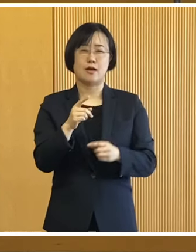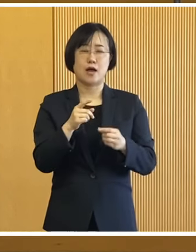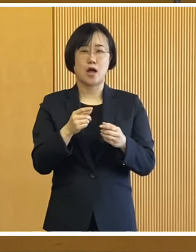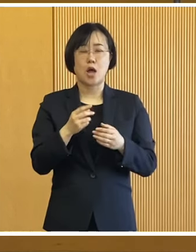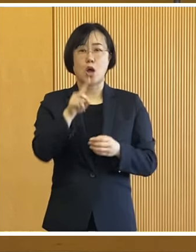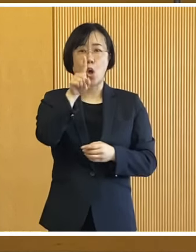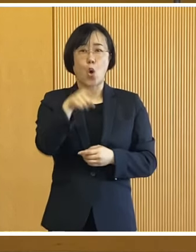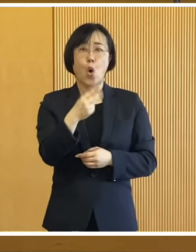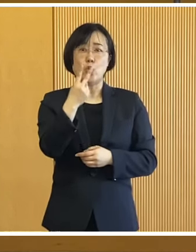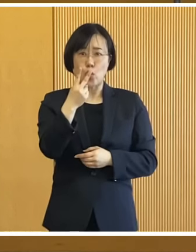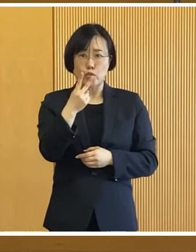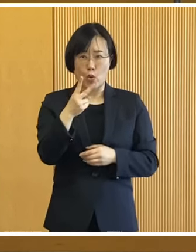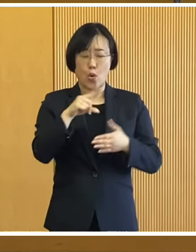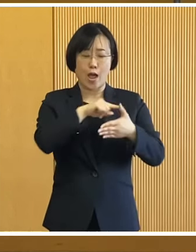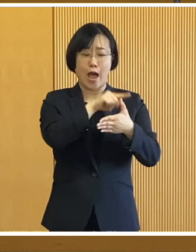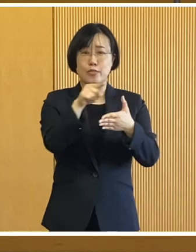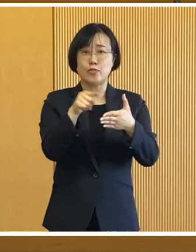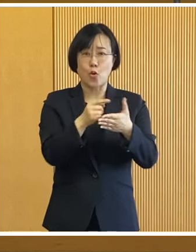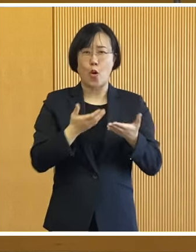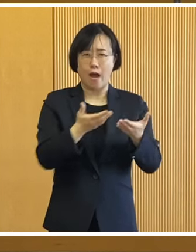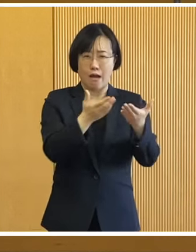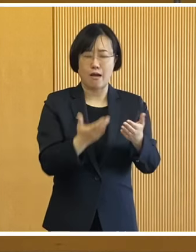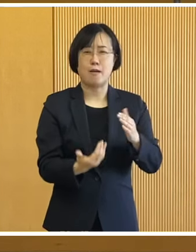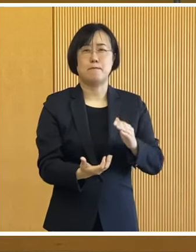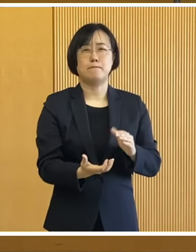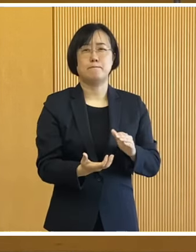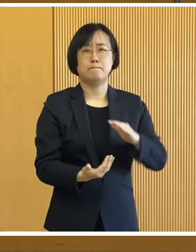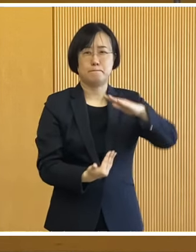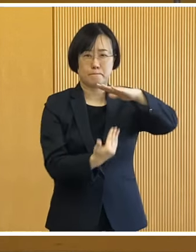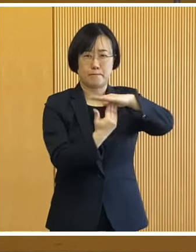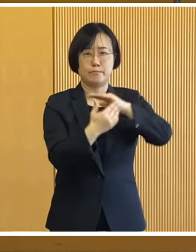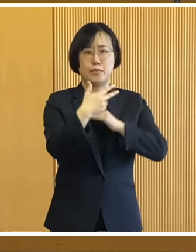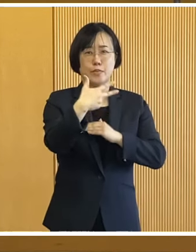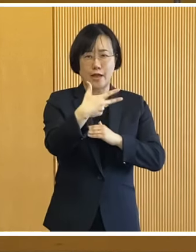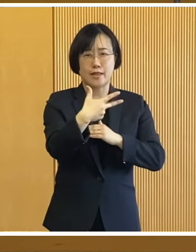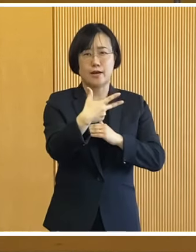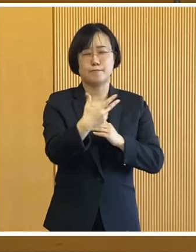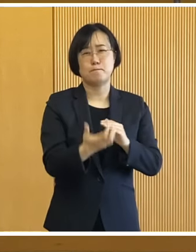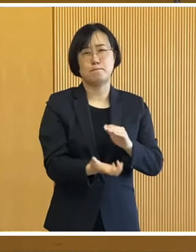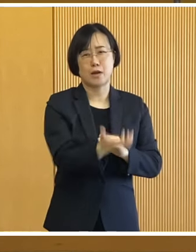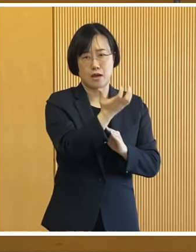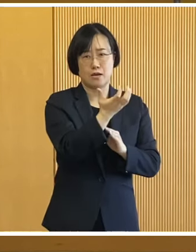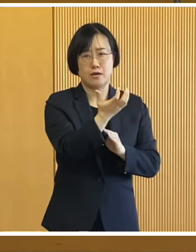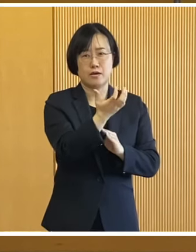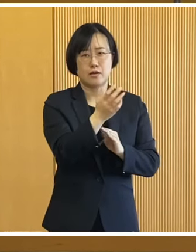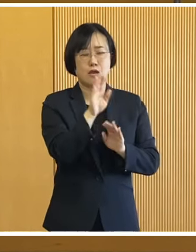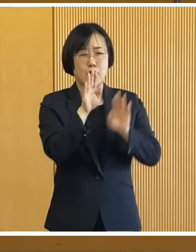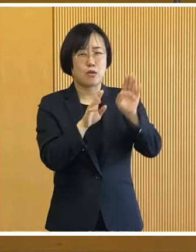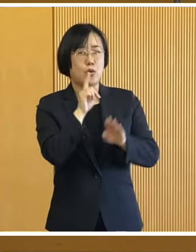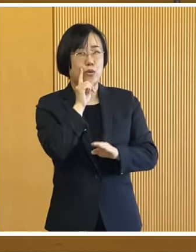能登半島で起きた 最大震度7の地震による 甚大な被害とともに